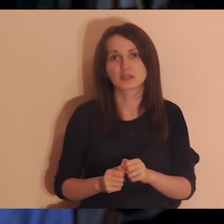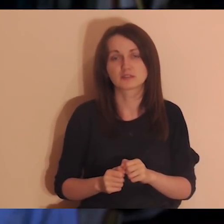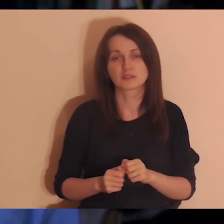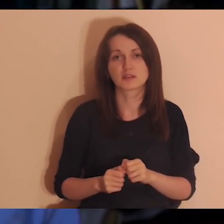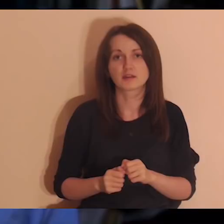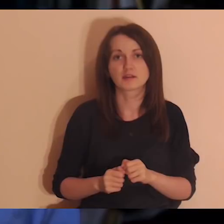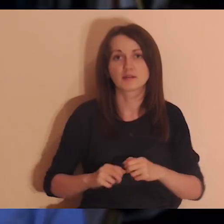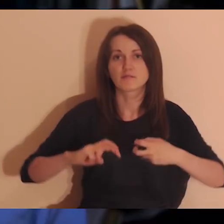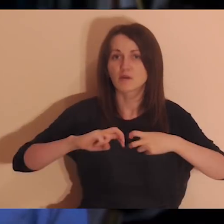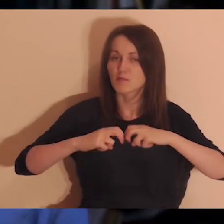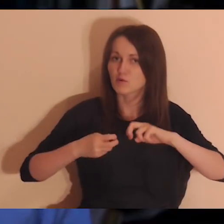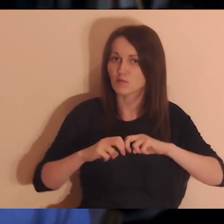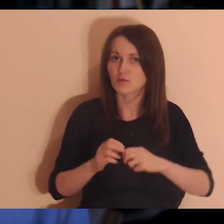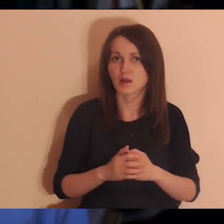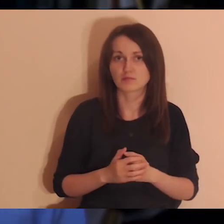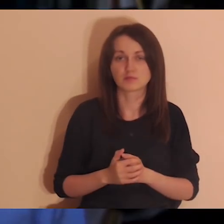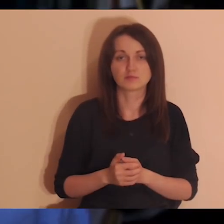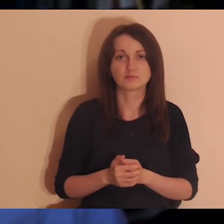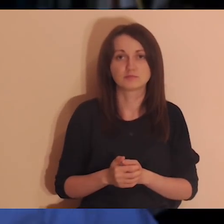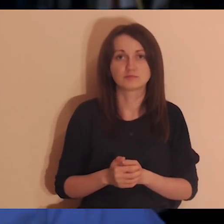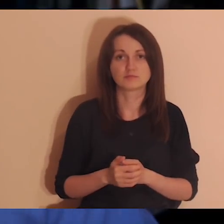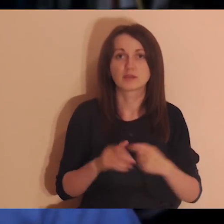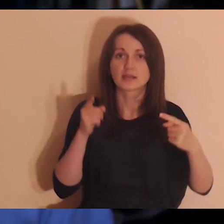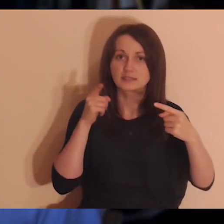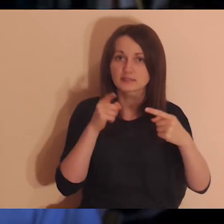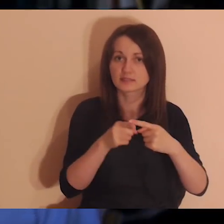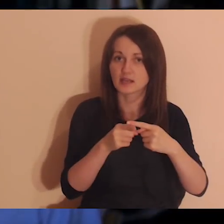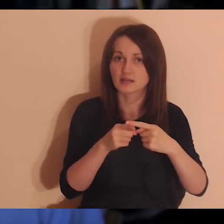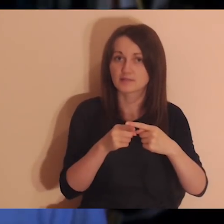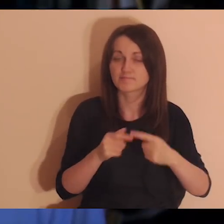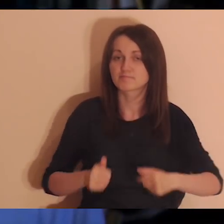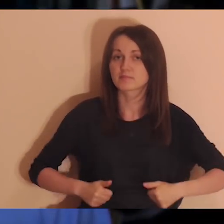Cel tej medytacji jest taki, żeby zobaczyć różne osoby,